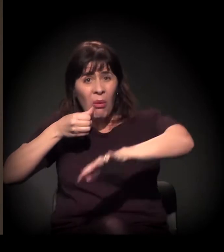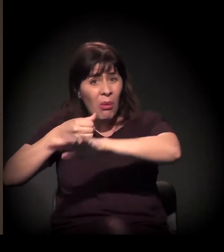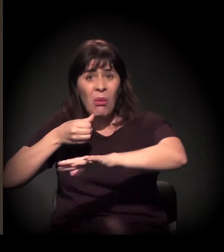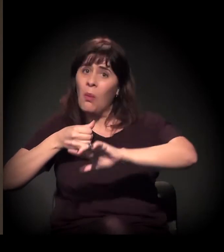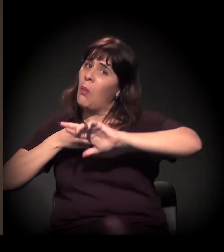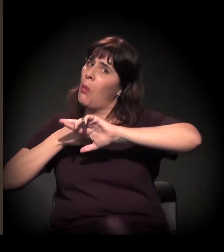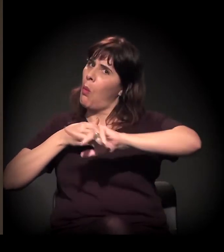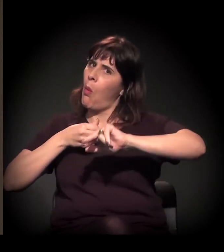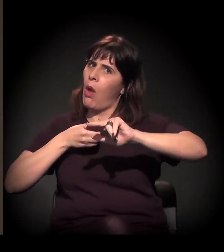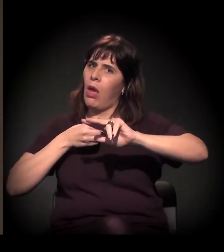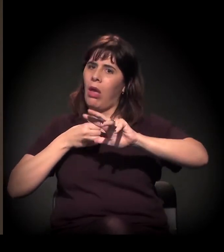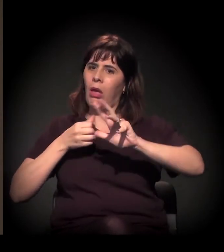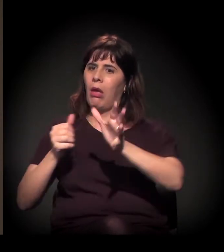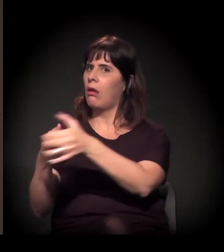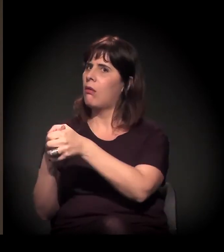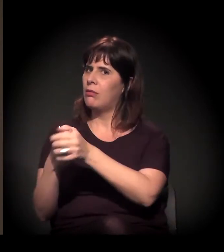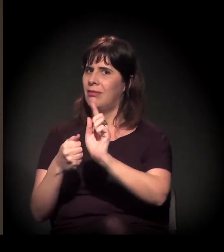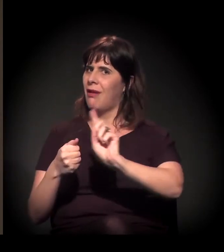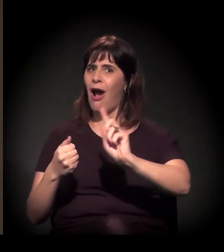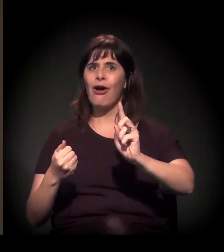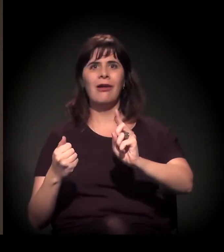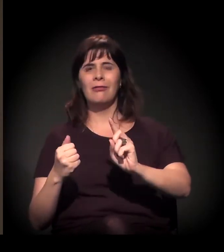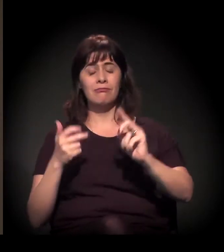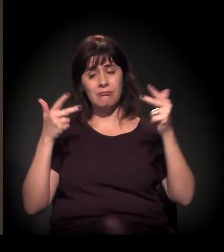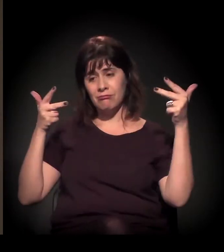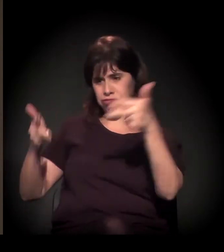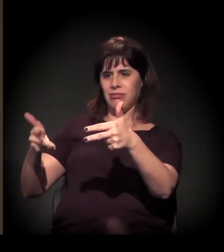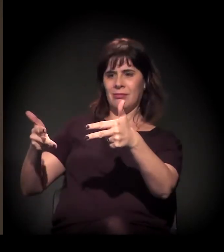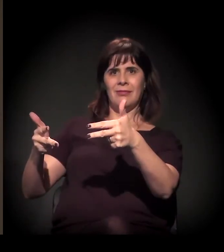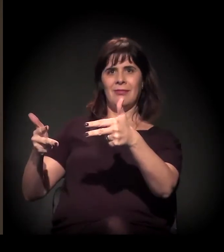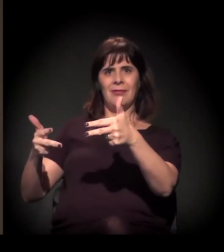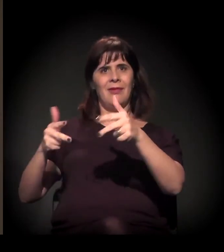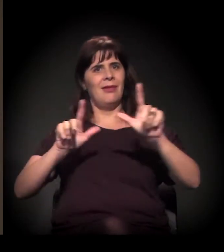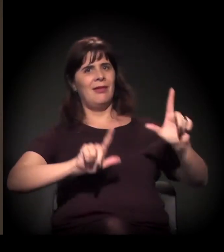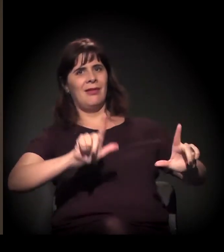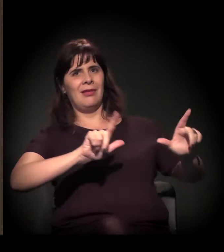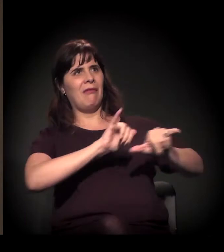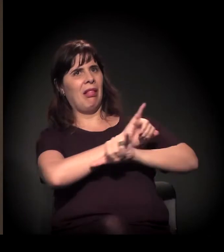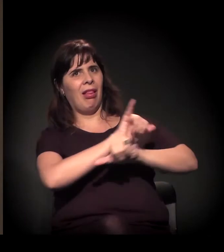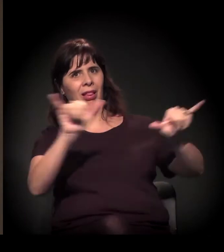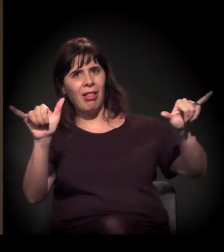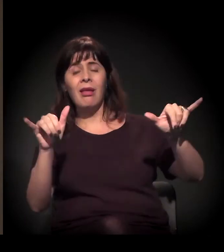mas sob uma lente quase sempre muito estigmatizante.